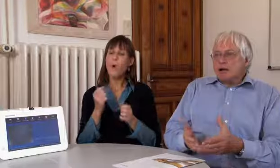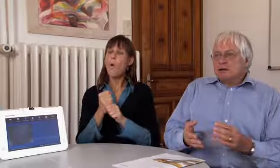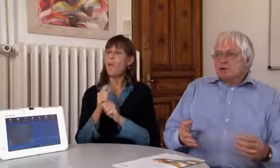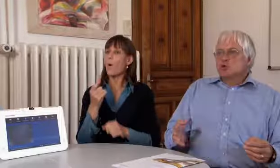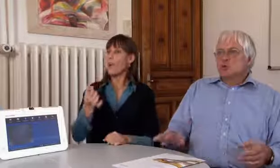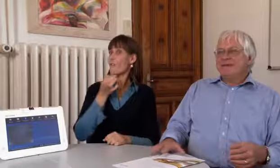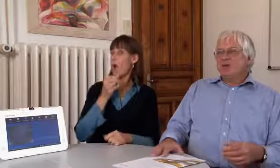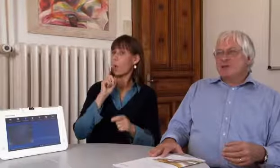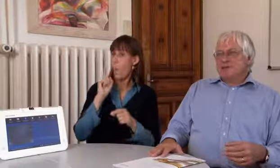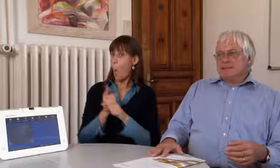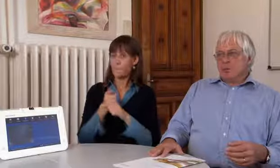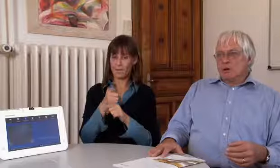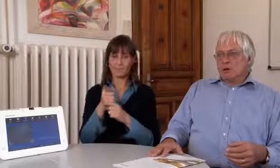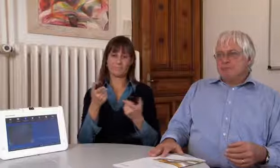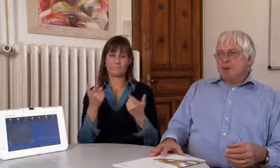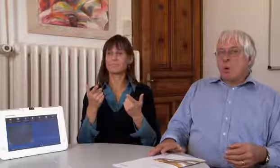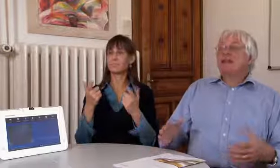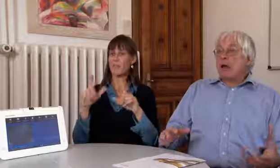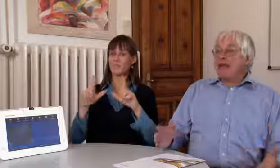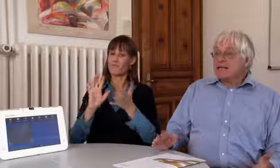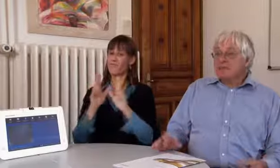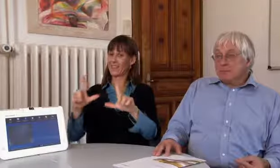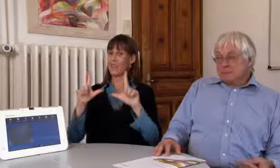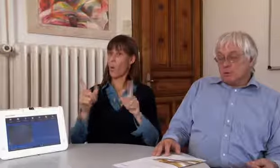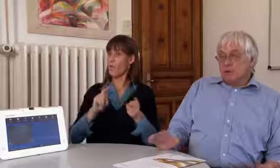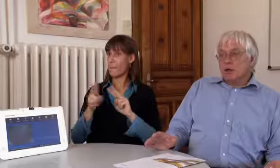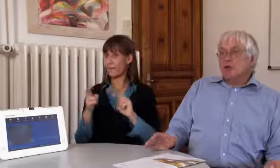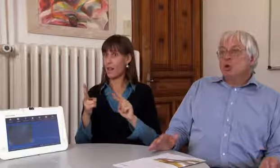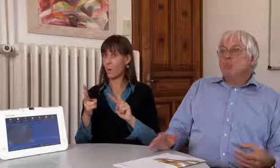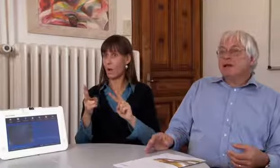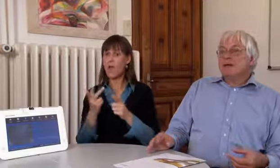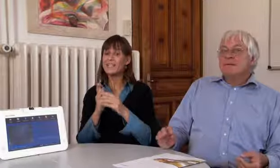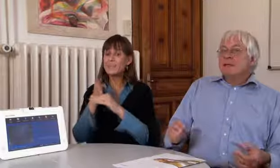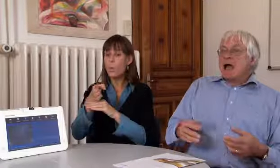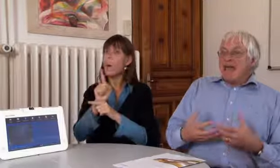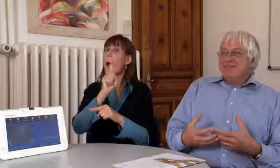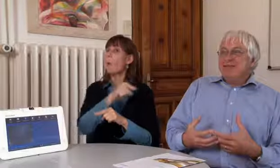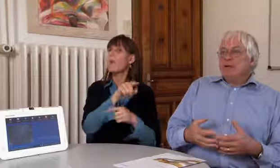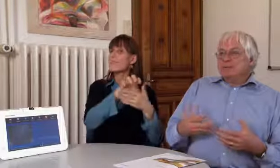Wir werden auch immer gefragt ob der Zugang zur Videovermittlung, oder auch Textvermittelung,